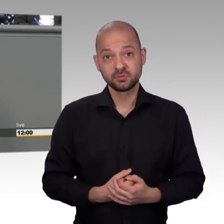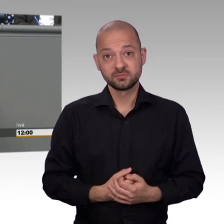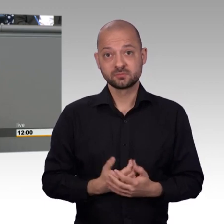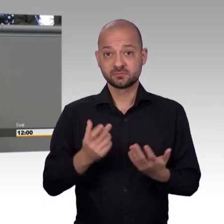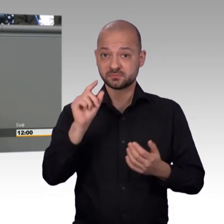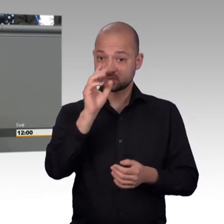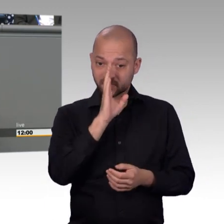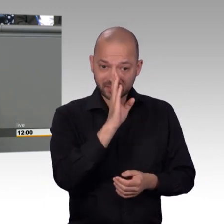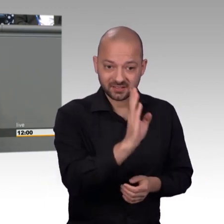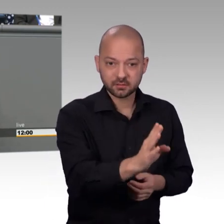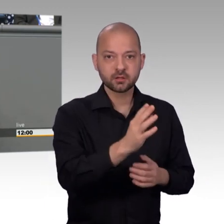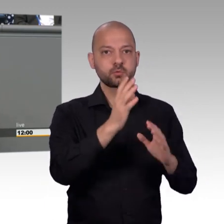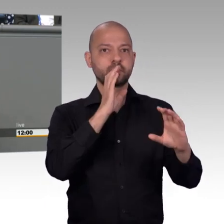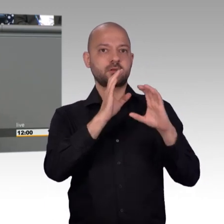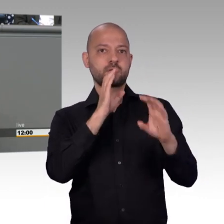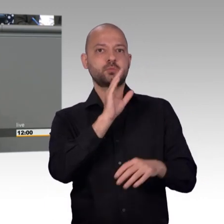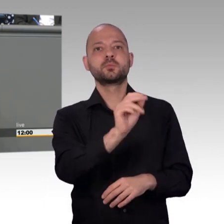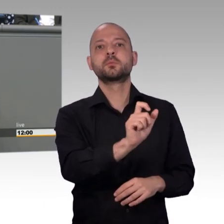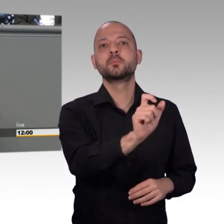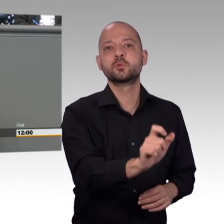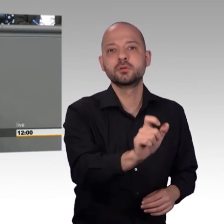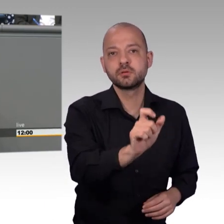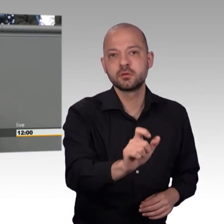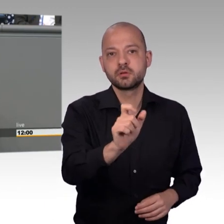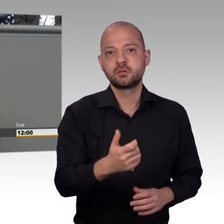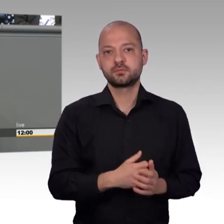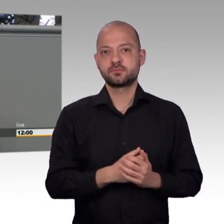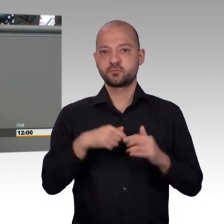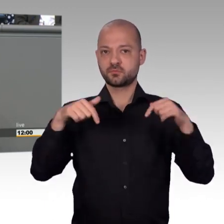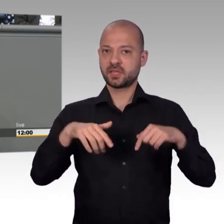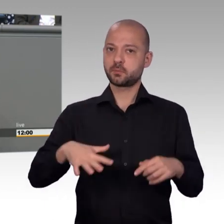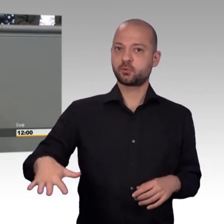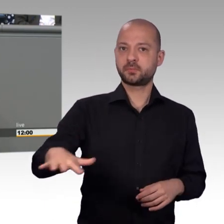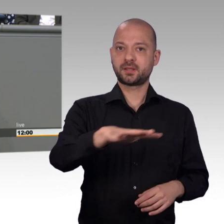Instrumente heute wichtiger sind denn je, das ist glaube ich allen klar,